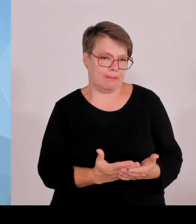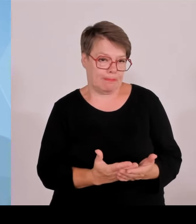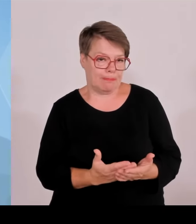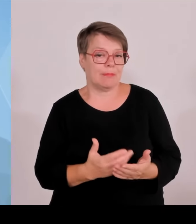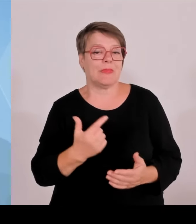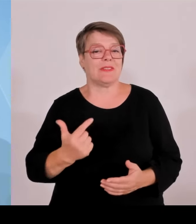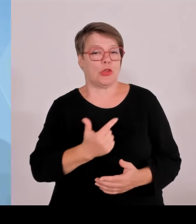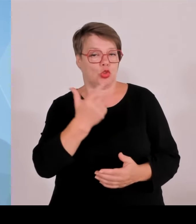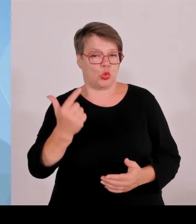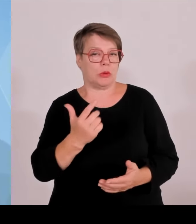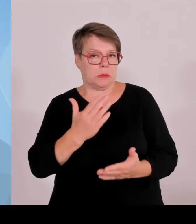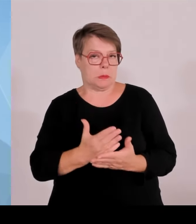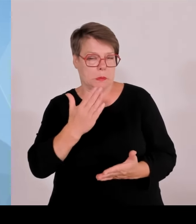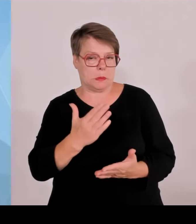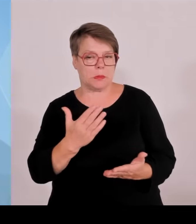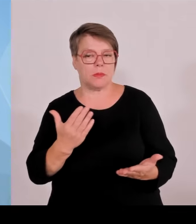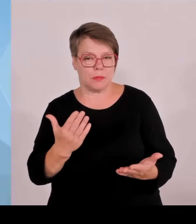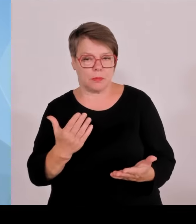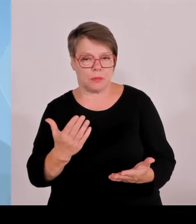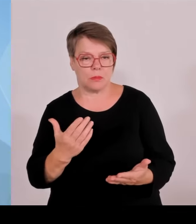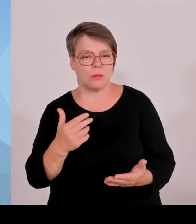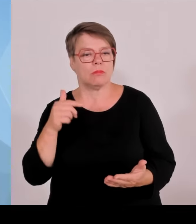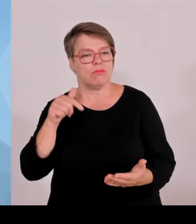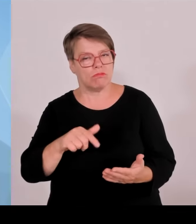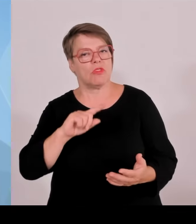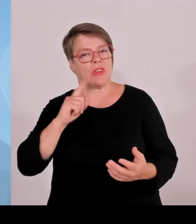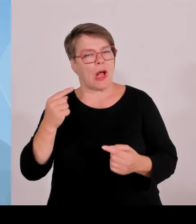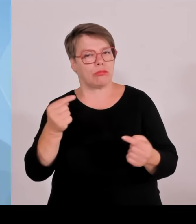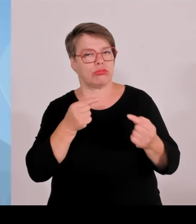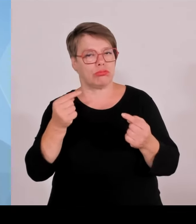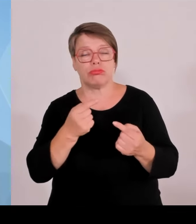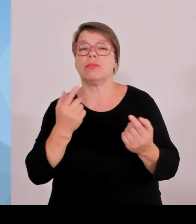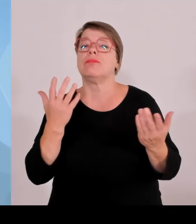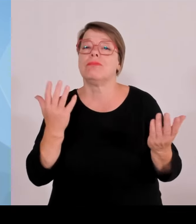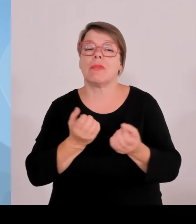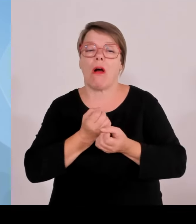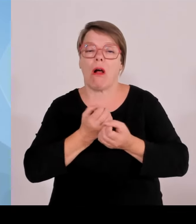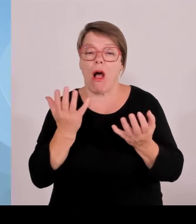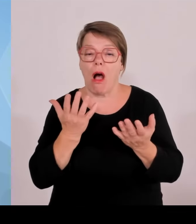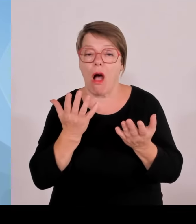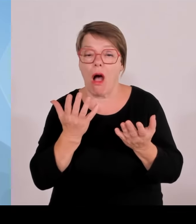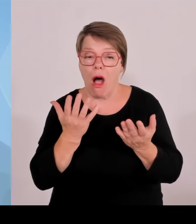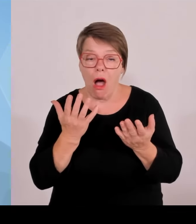Aber es ist eben auch ein erstklassiger, erstklassiger Wirtschaftsstandort und ein